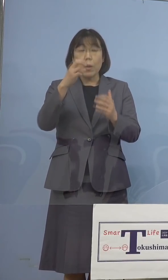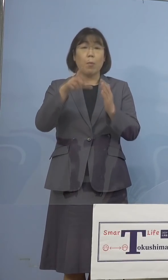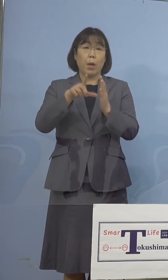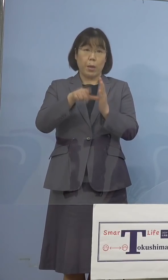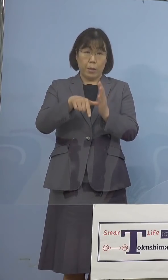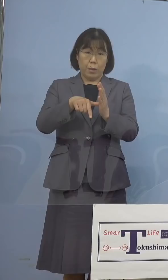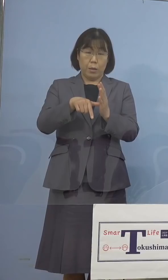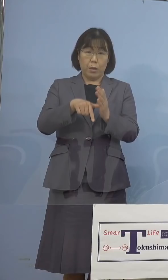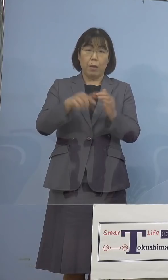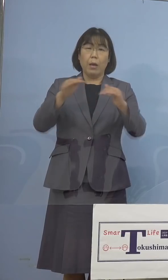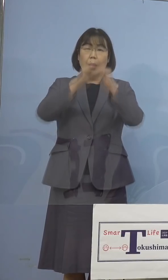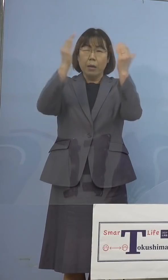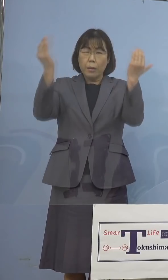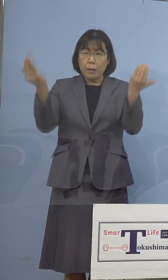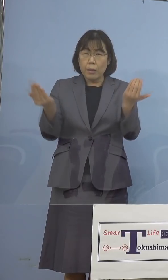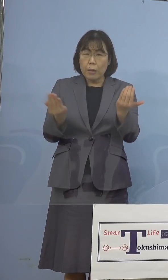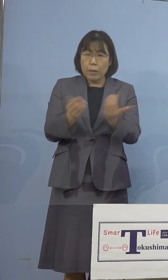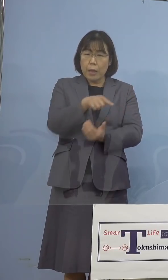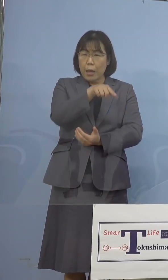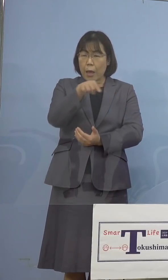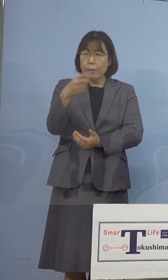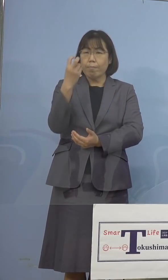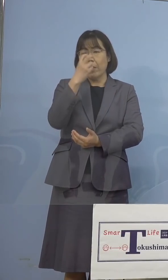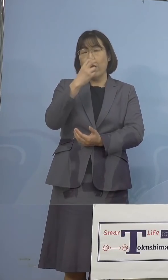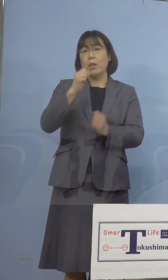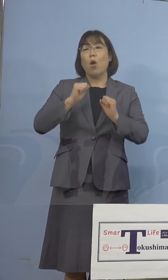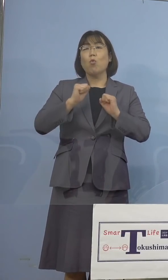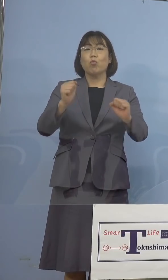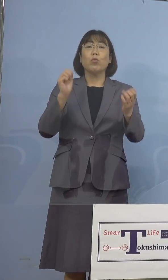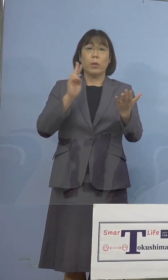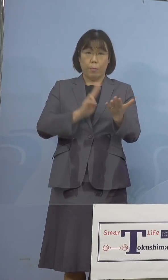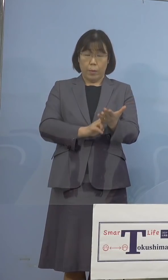全数調査、これを行うこととしております